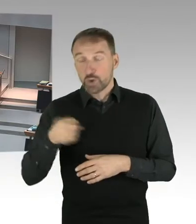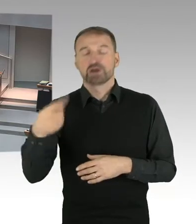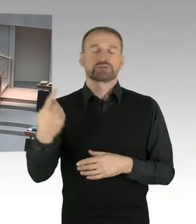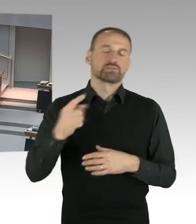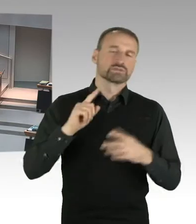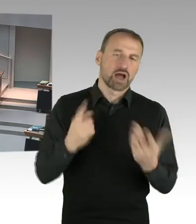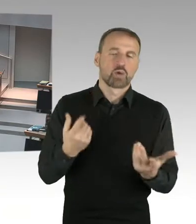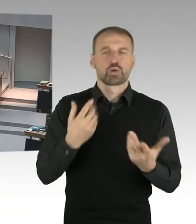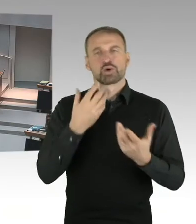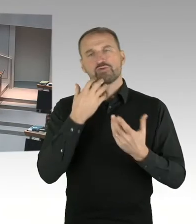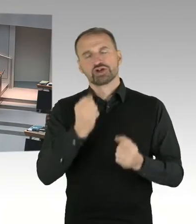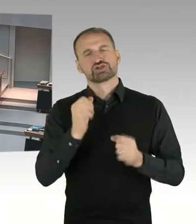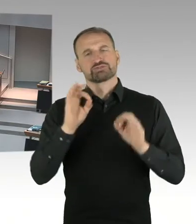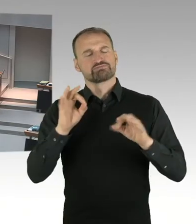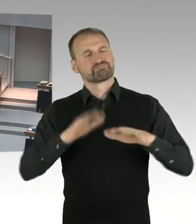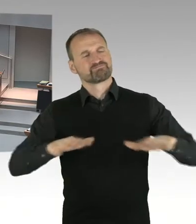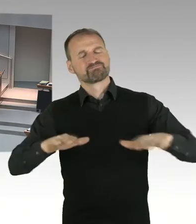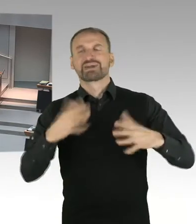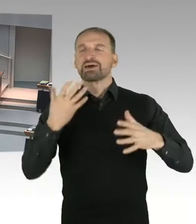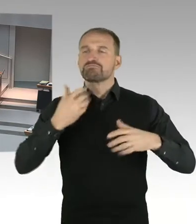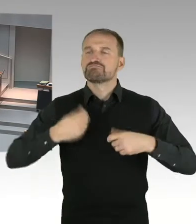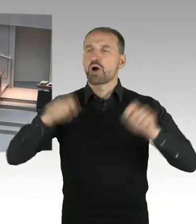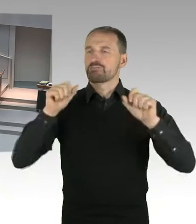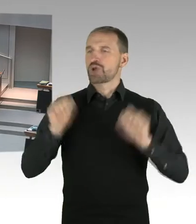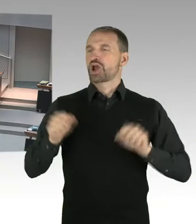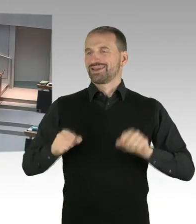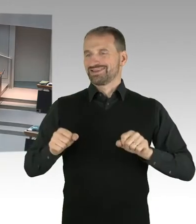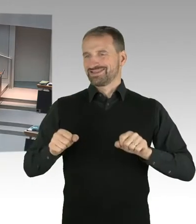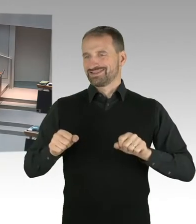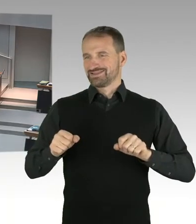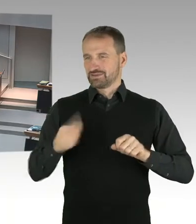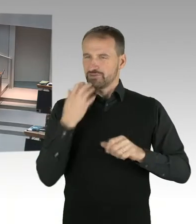was passiert mit dem öffentlichen Raum. Was passiert mit dem Museum.